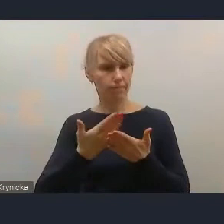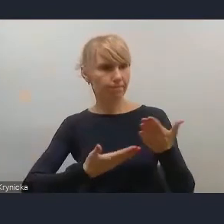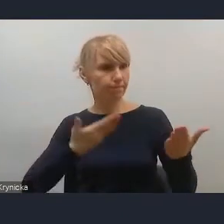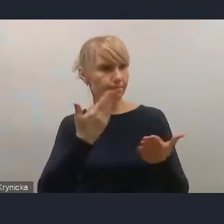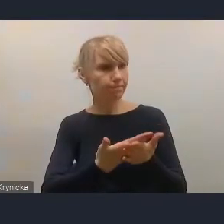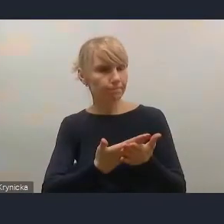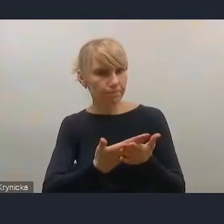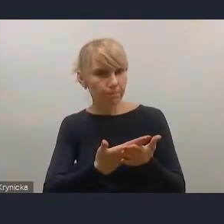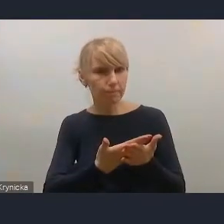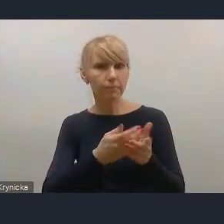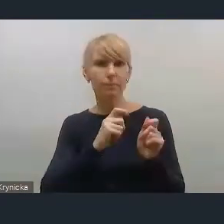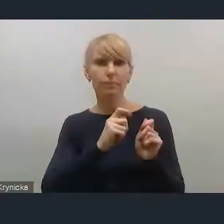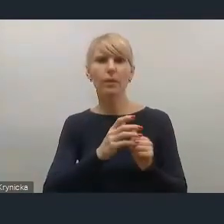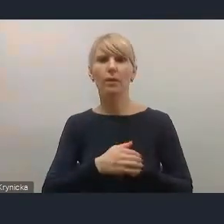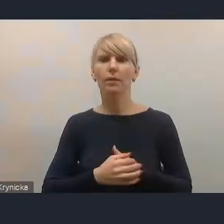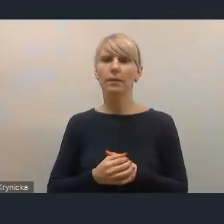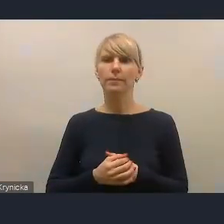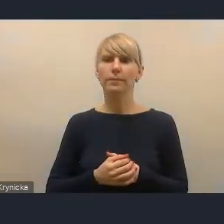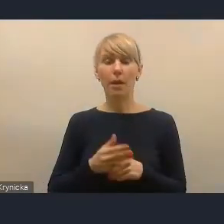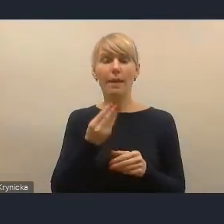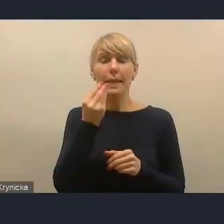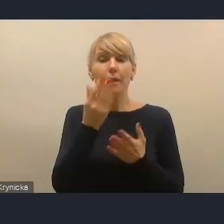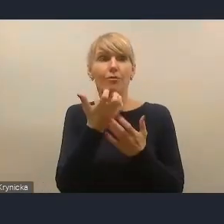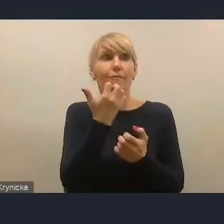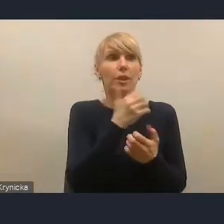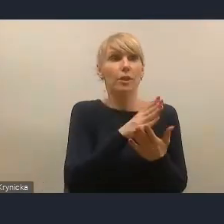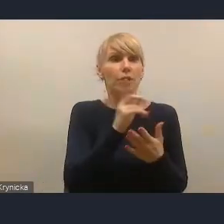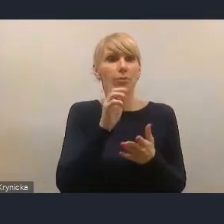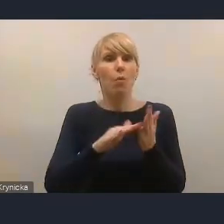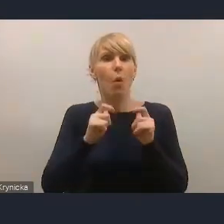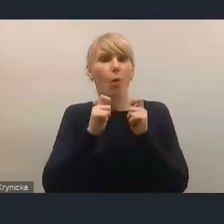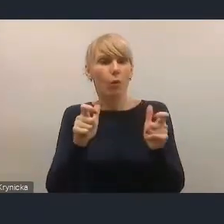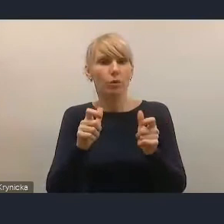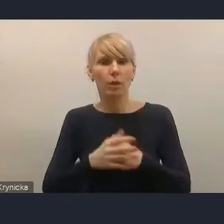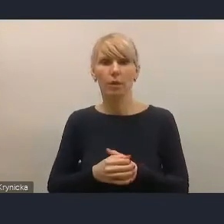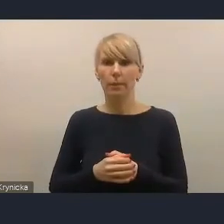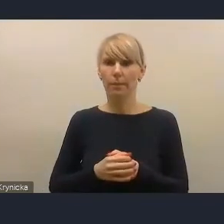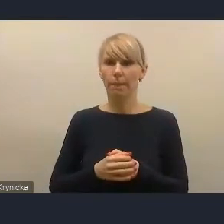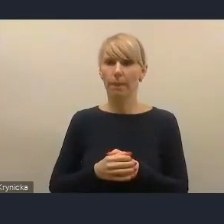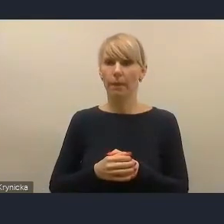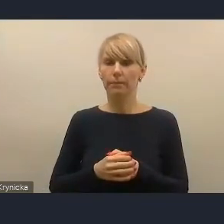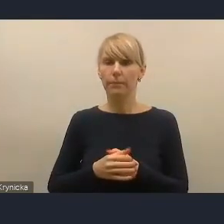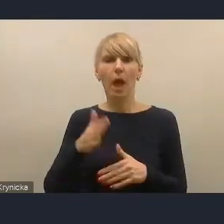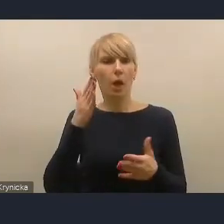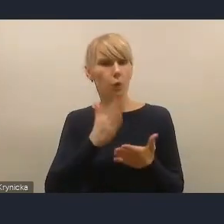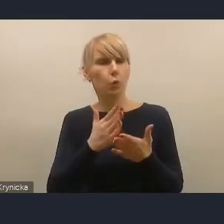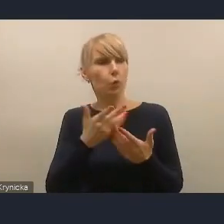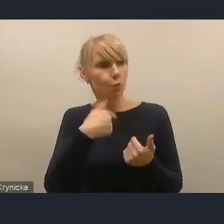jeszcze zanim on został ogłoszony, ponieważ, tak jak pani dyrektor Saganowska wspomniała i za co dziękujemy,